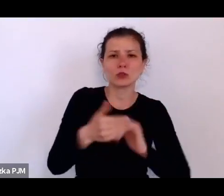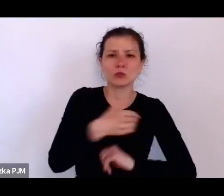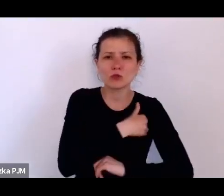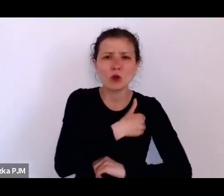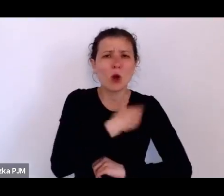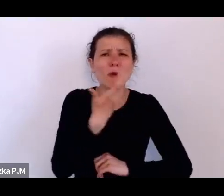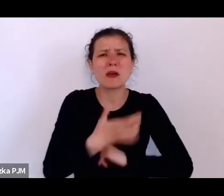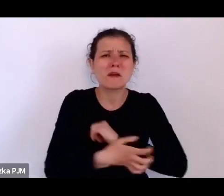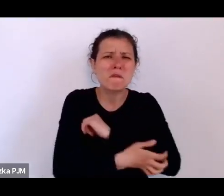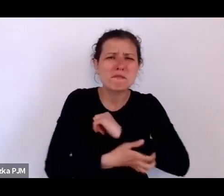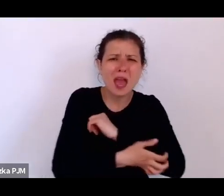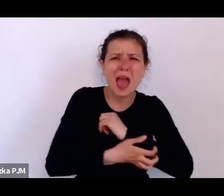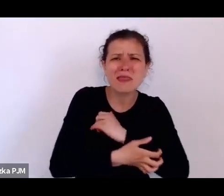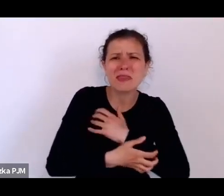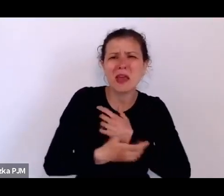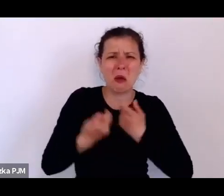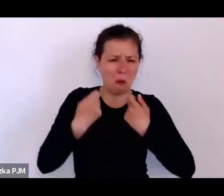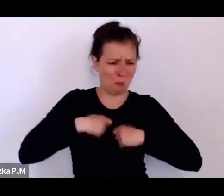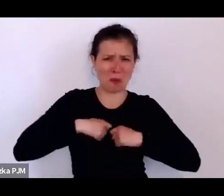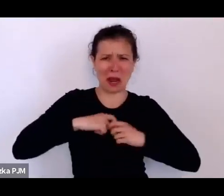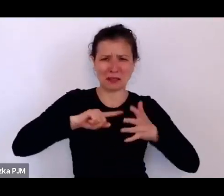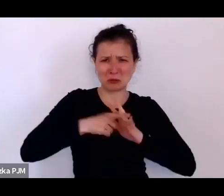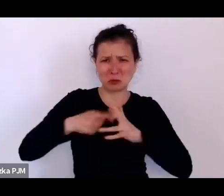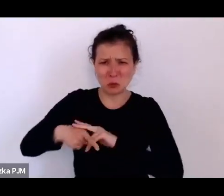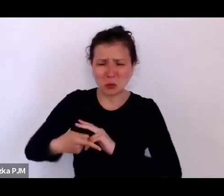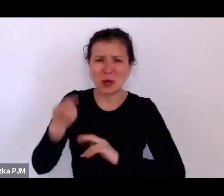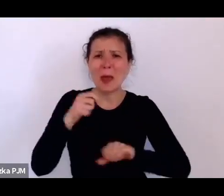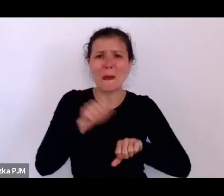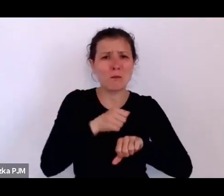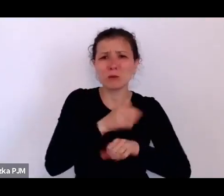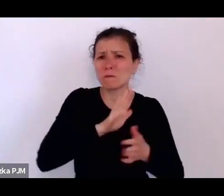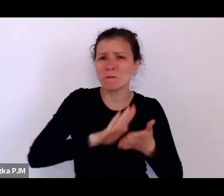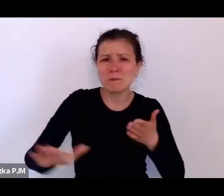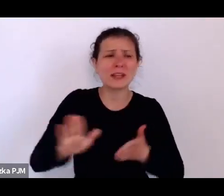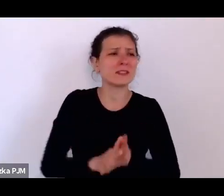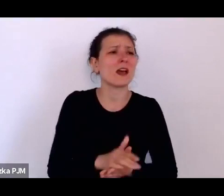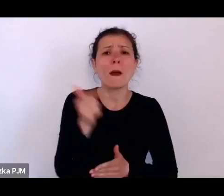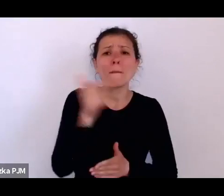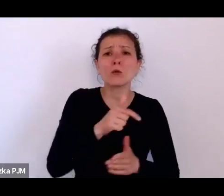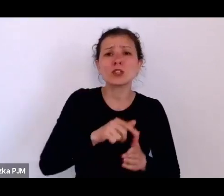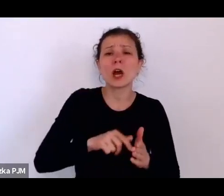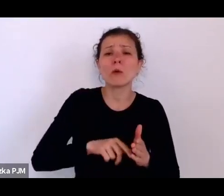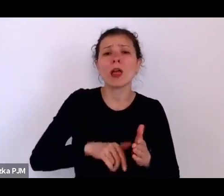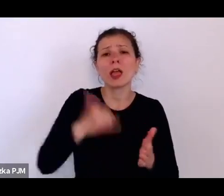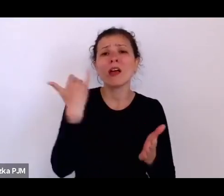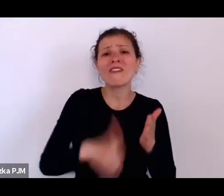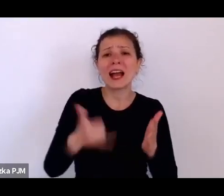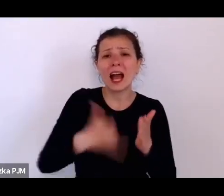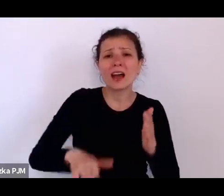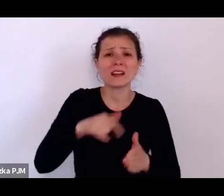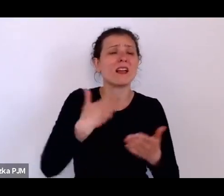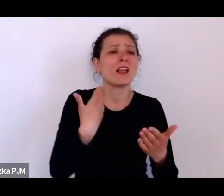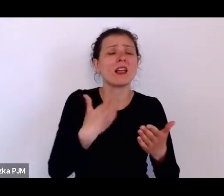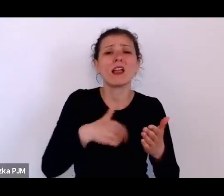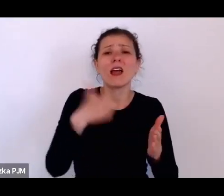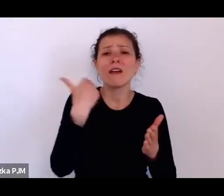że musiał opuszczać lekcje żeby zarabiać na życie, a do tego katował go nauczyciel